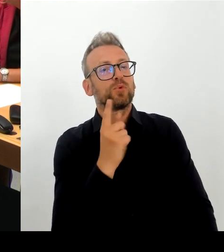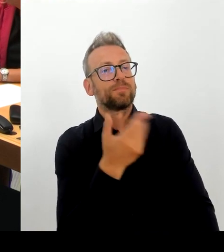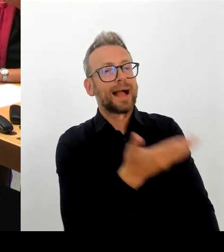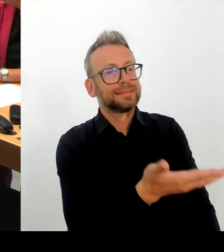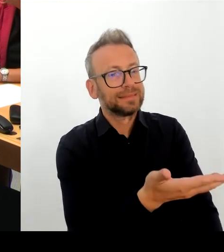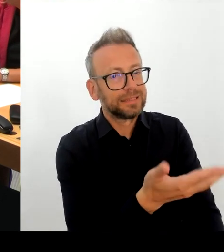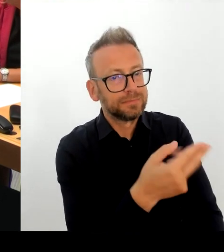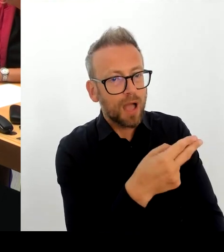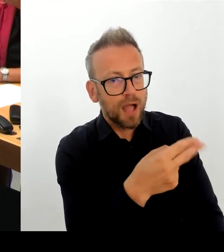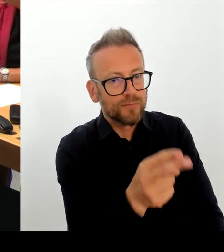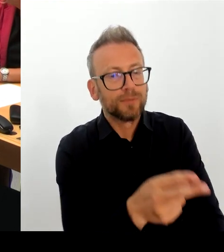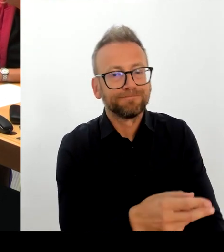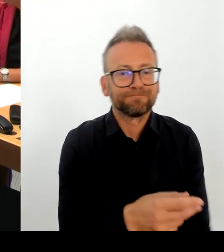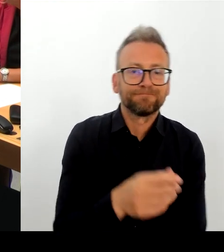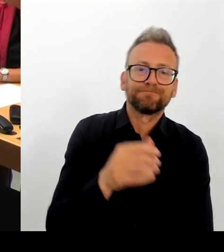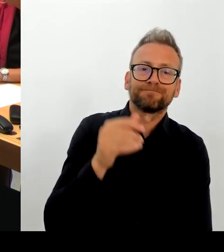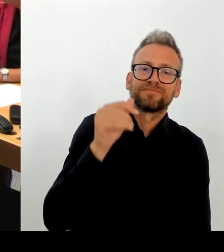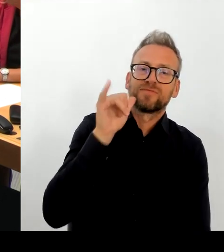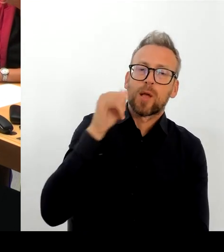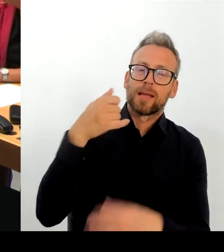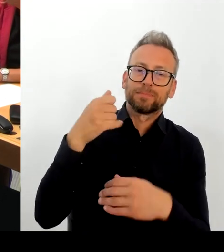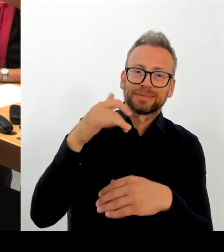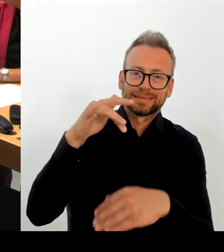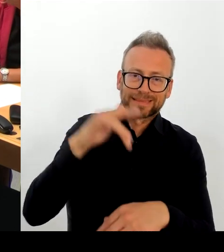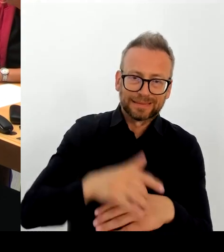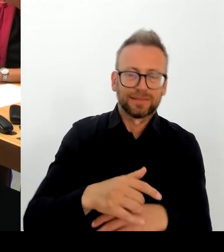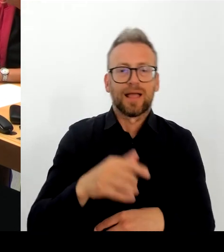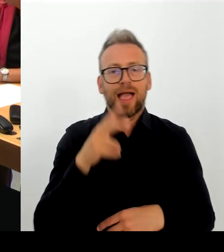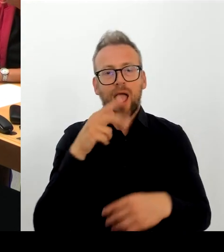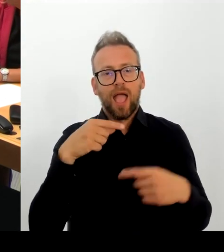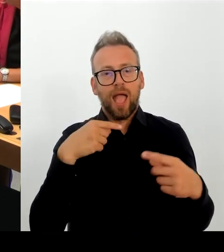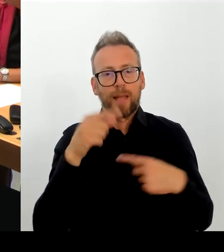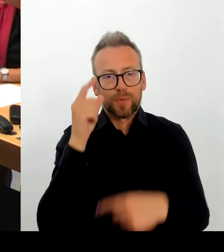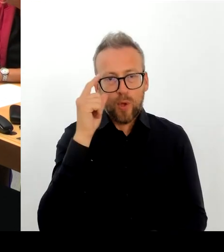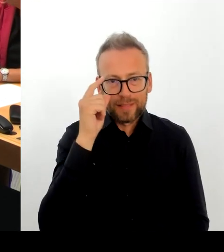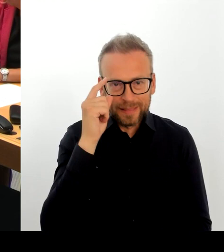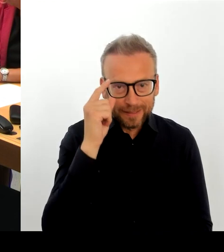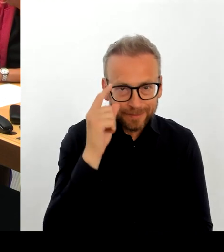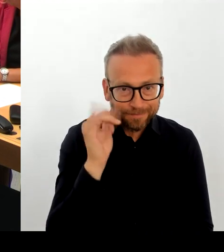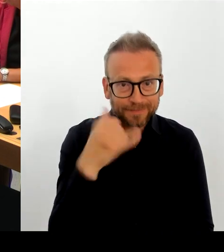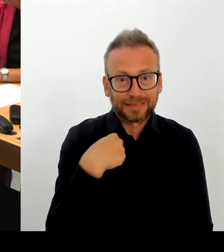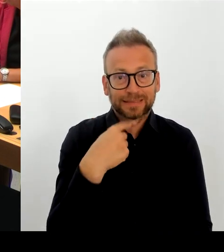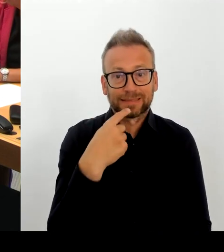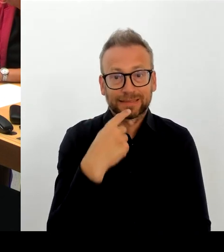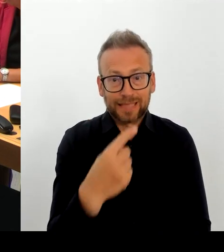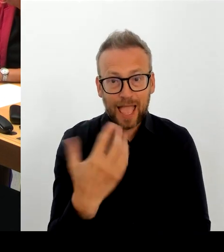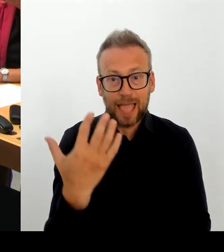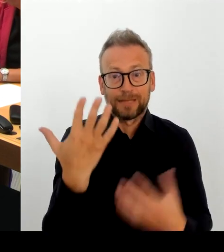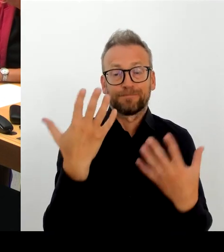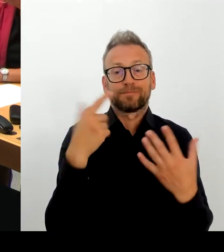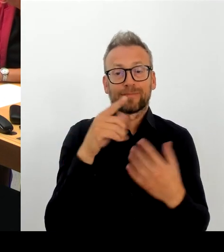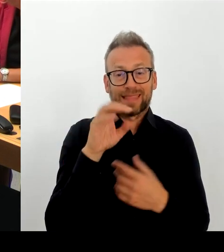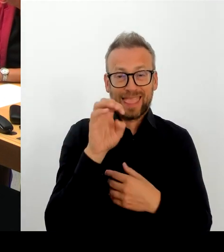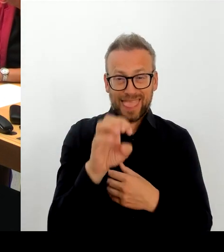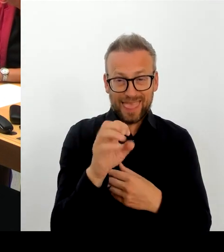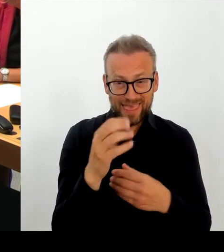fehlerhaft ist, und wir haben den Anbieter aufgefordert, schriftlich Stellung zu beziehen. Erstens, wie er die fehlenden